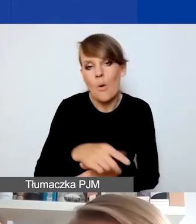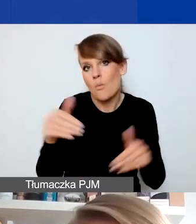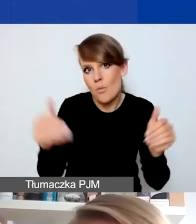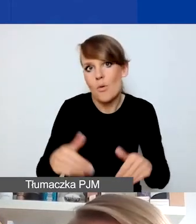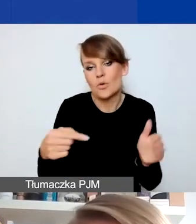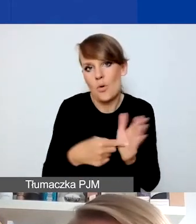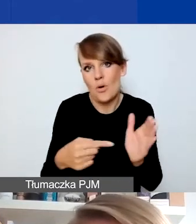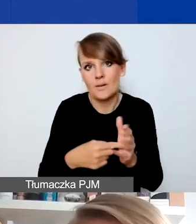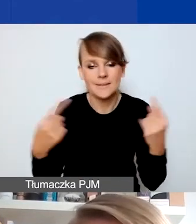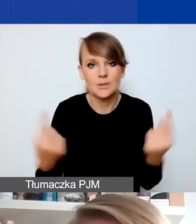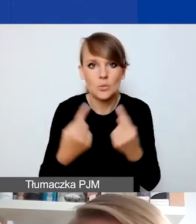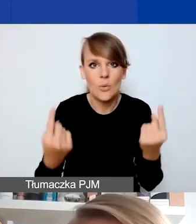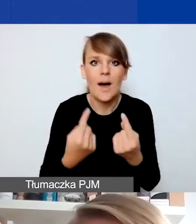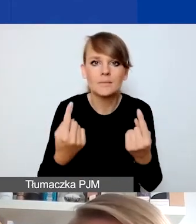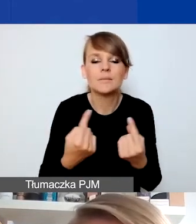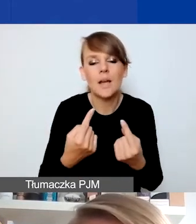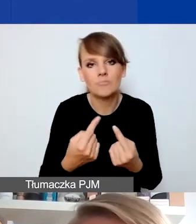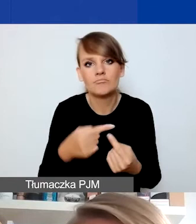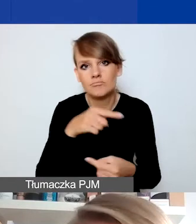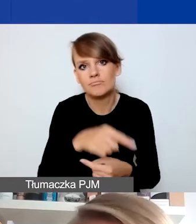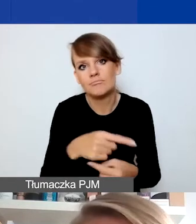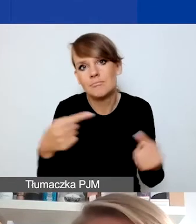którą można zidentyfikować jako rodzaj kryzysu